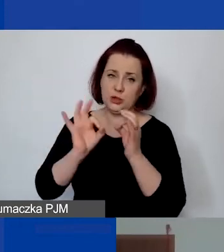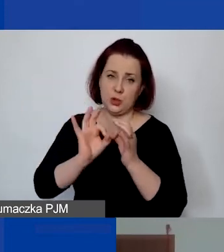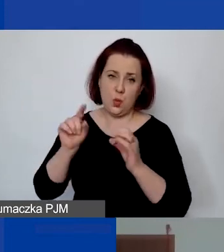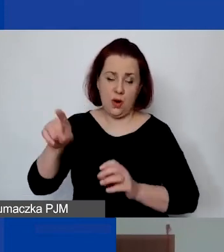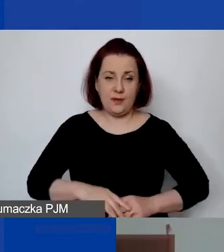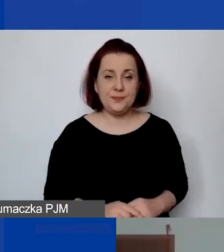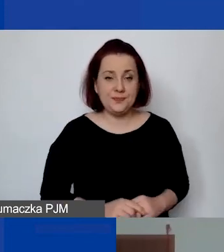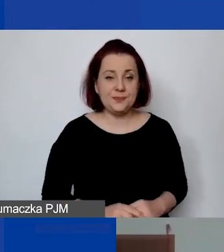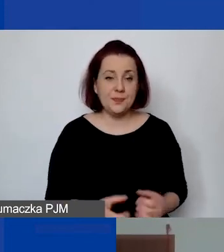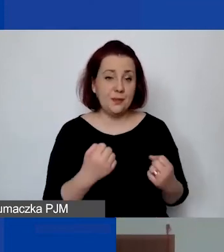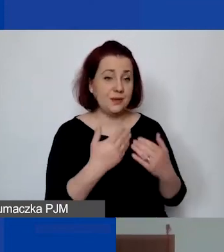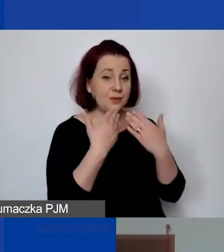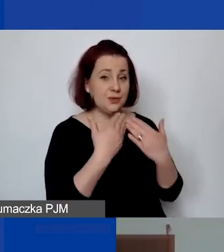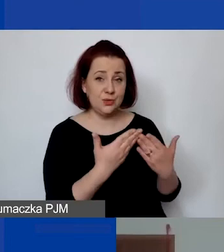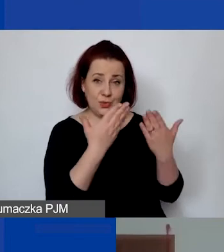Bardzo dziękuję, Doroto, za prezentację.